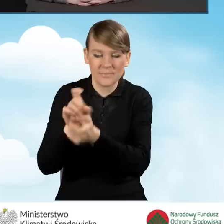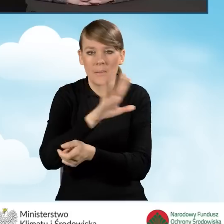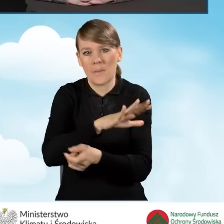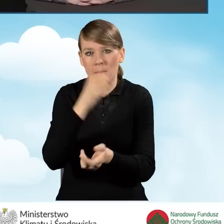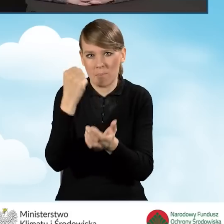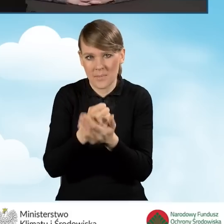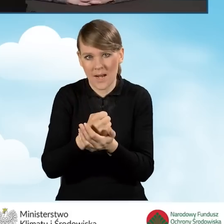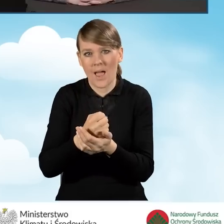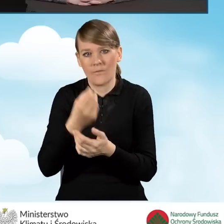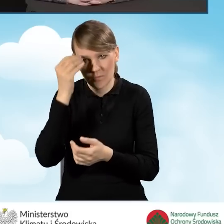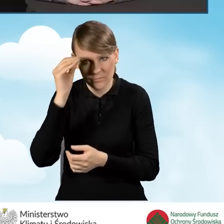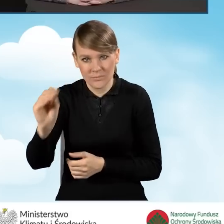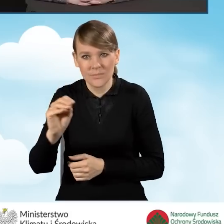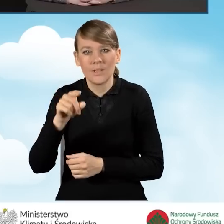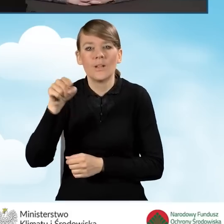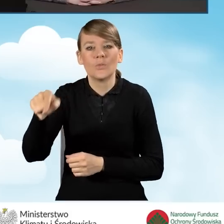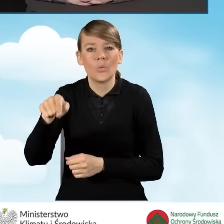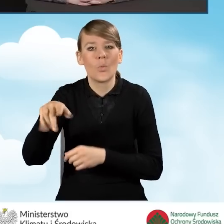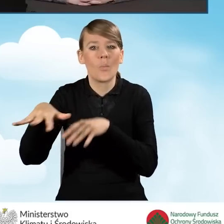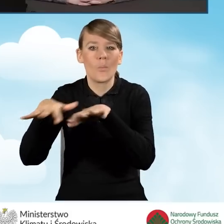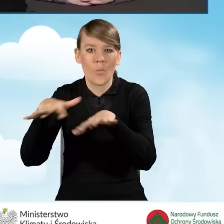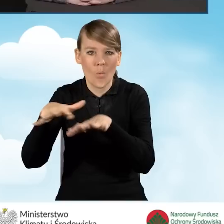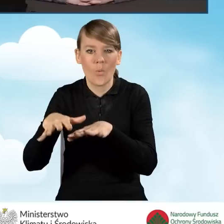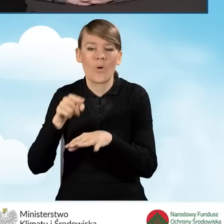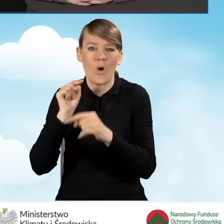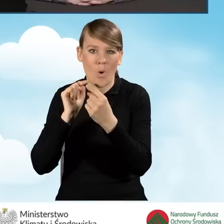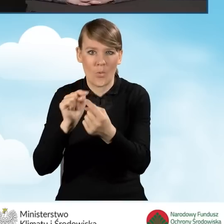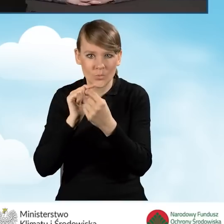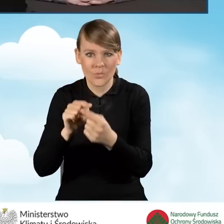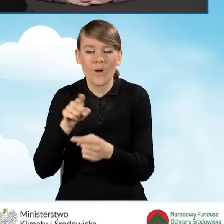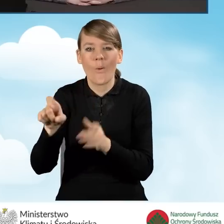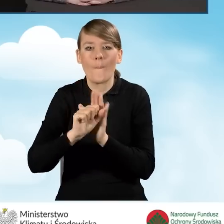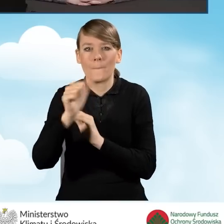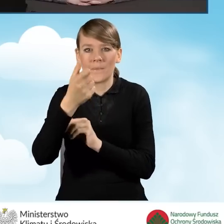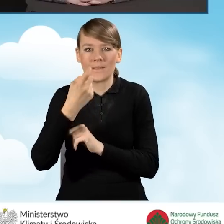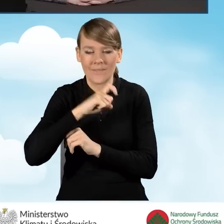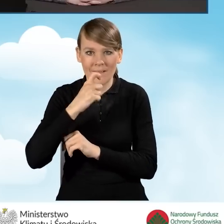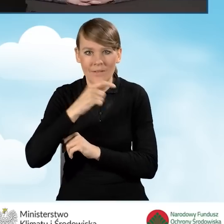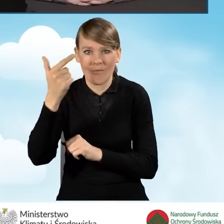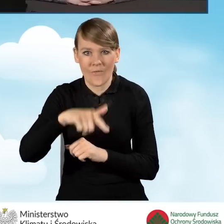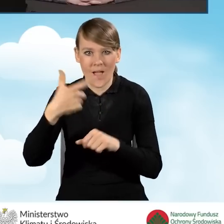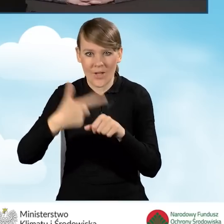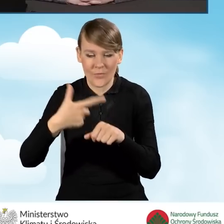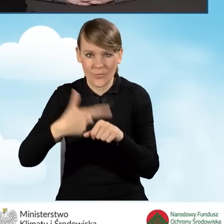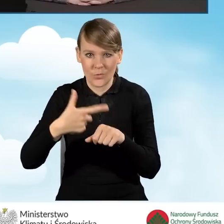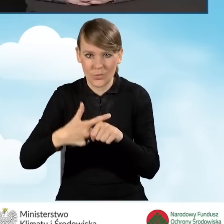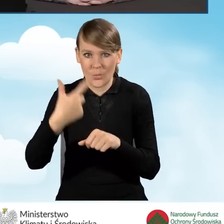do punktu konsultacyjno-informacyjnego, są kwalifikowane od 1 kwietnia 2022 roku